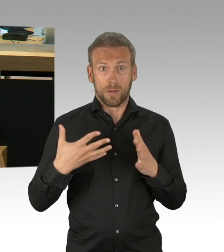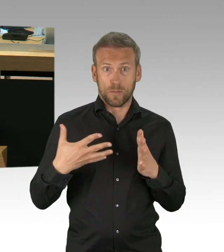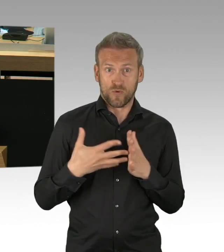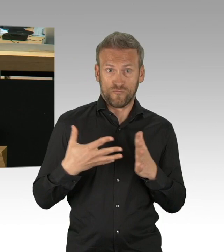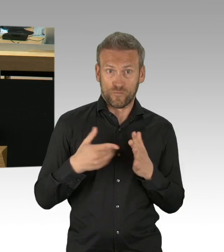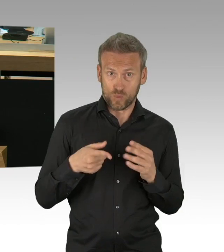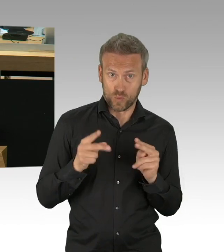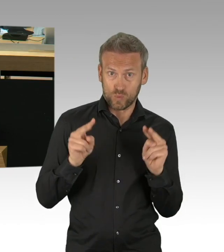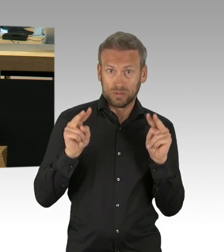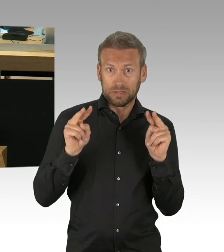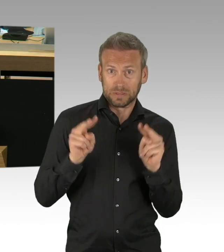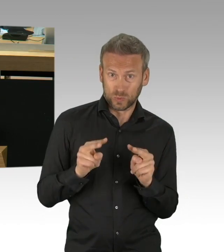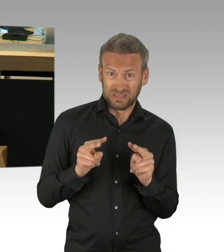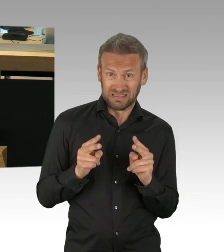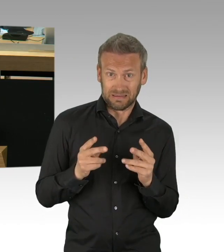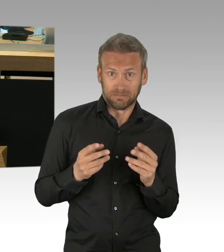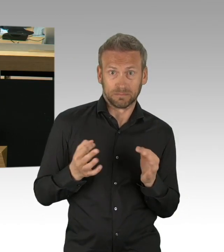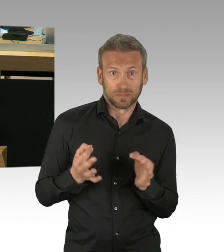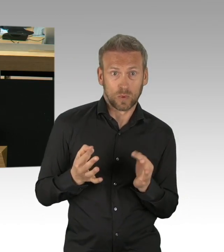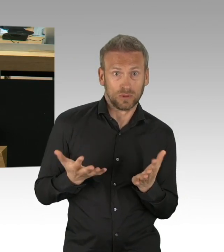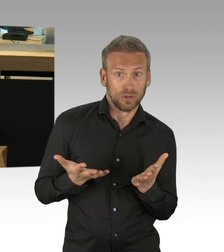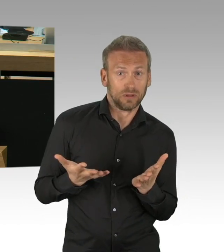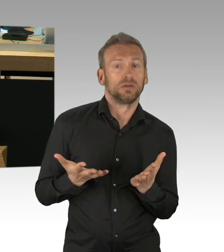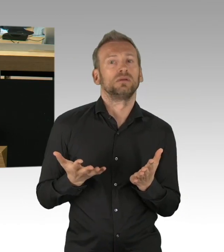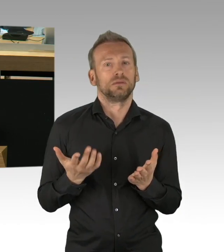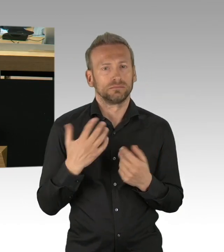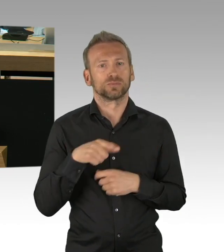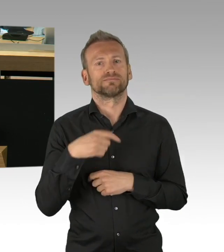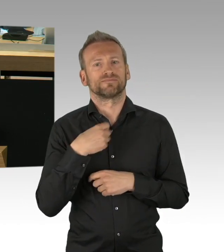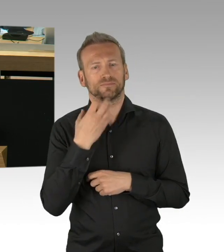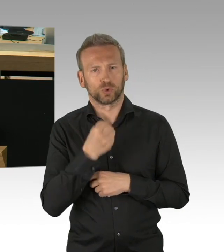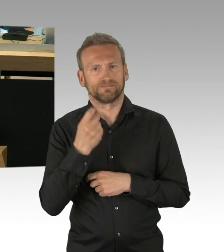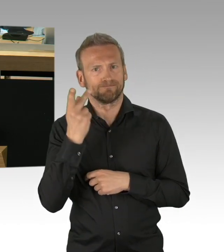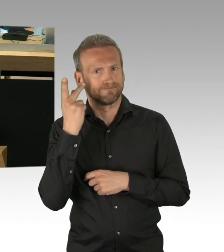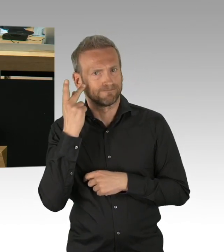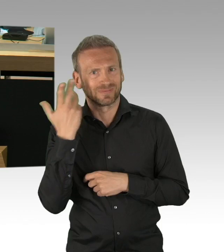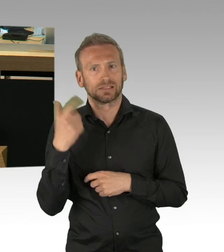und auch in diesem Haus, im Plenum weiter ausbauen. Im Gesundheitsausschuss haben wir kontinuierlich getagt